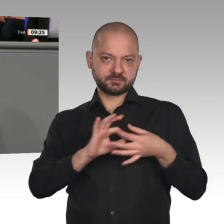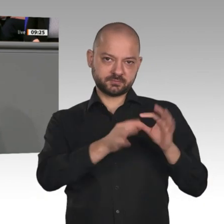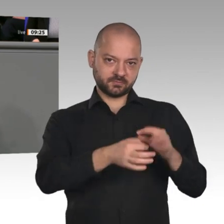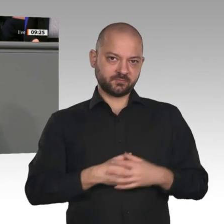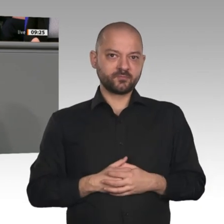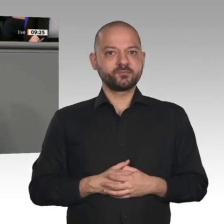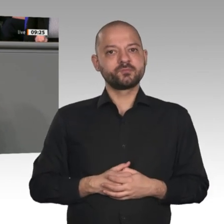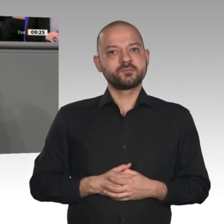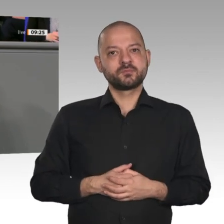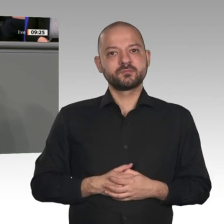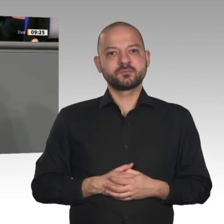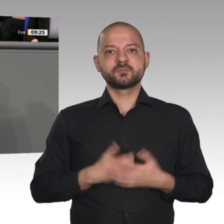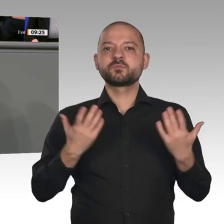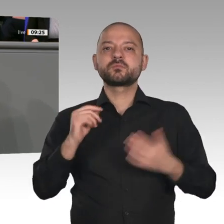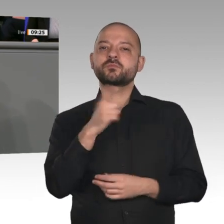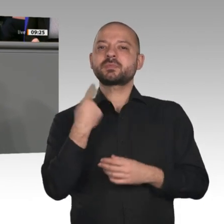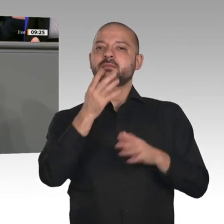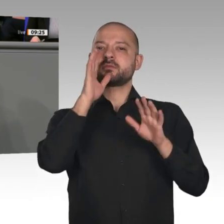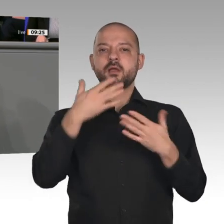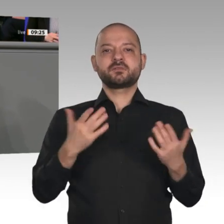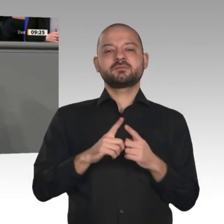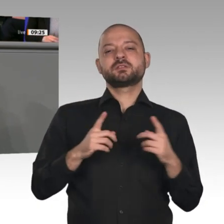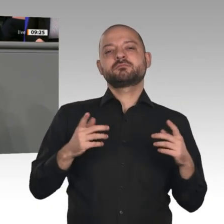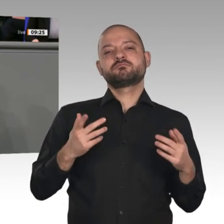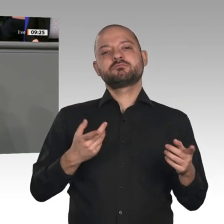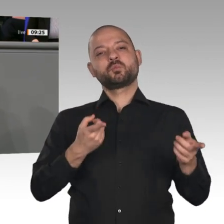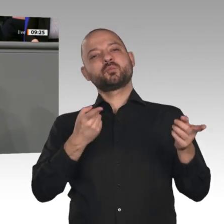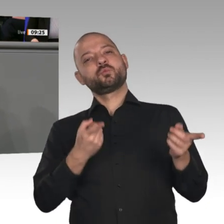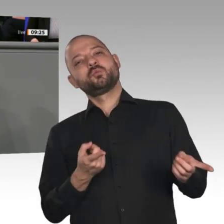Staat als Partner der Wirtschaft und verlässlichen Anker für die Beschäftigten im Strukturwandel.